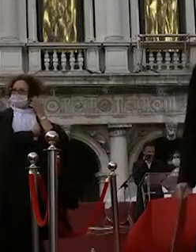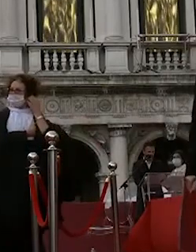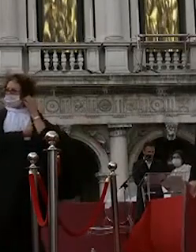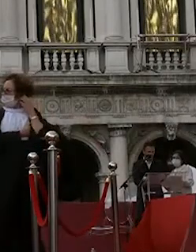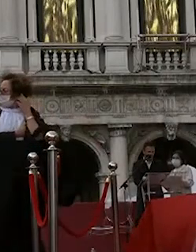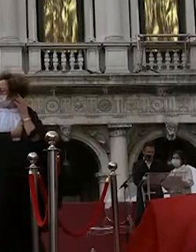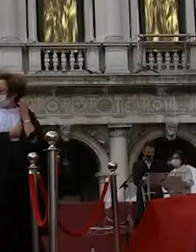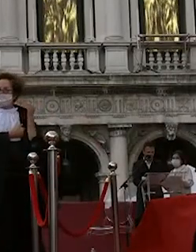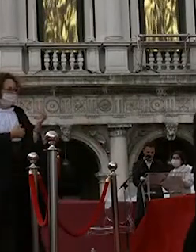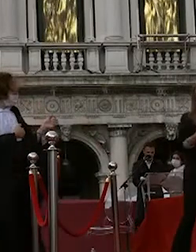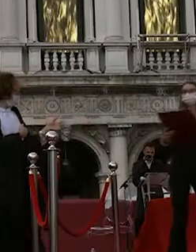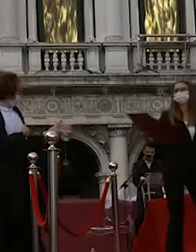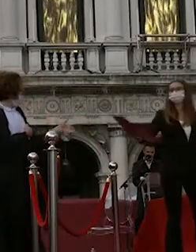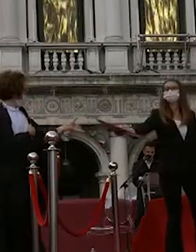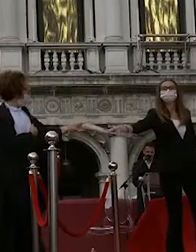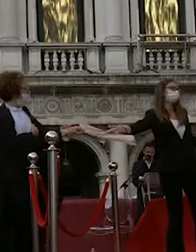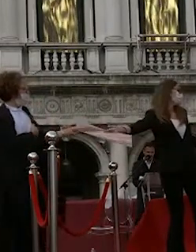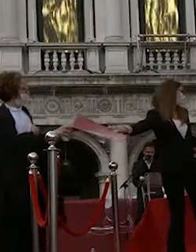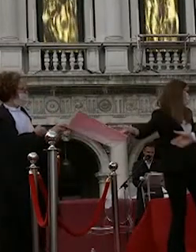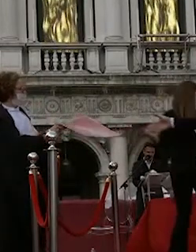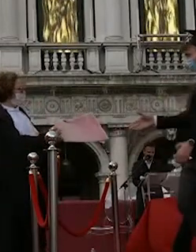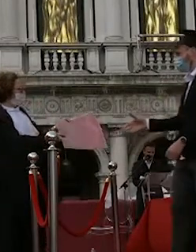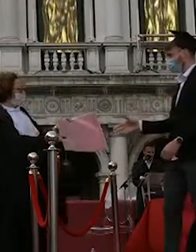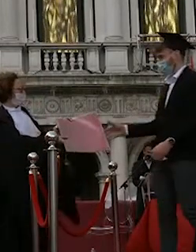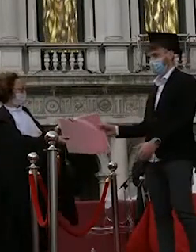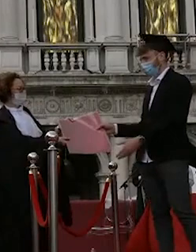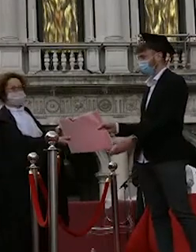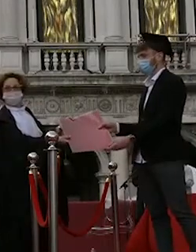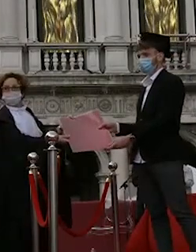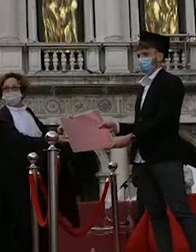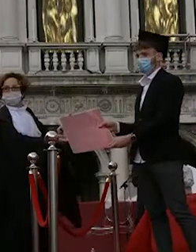eleonora gasparoni rachele sivori